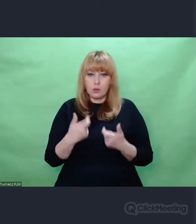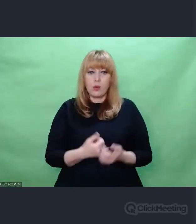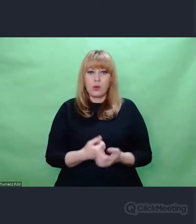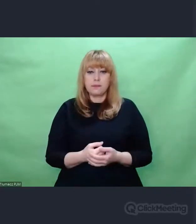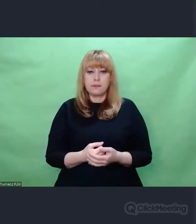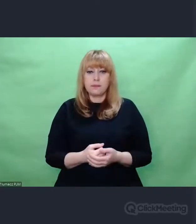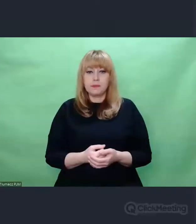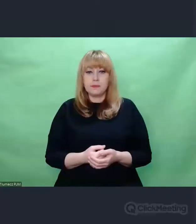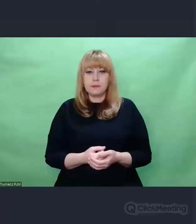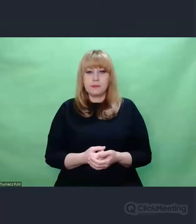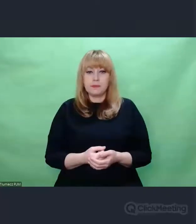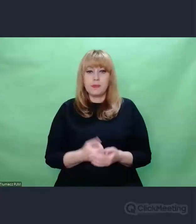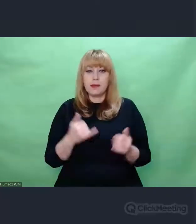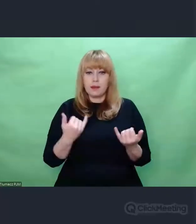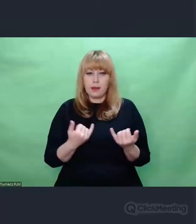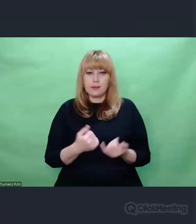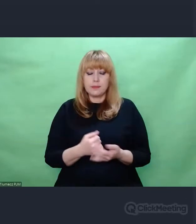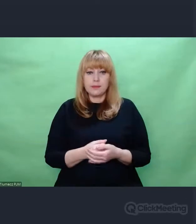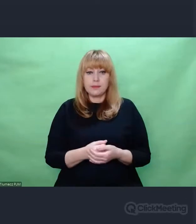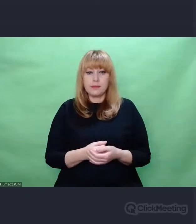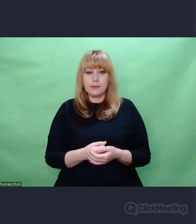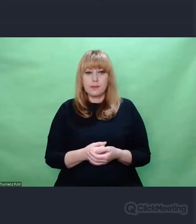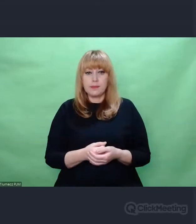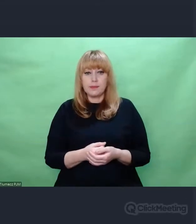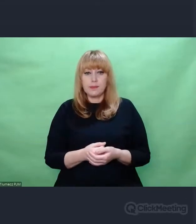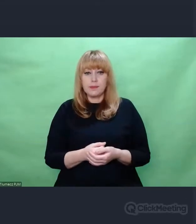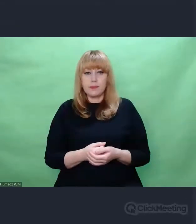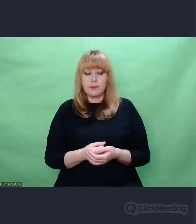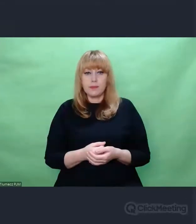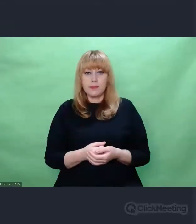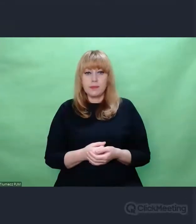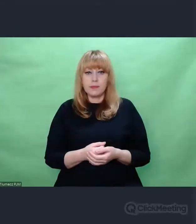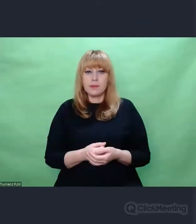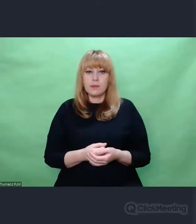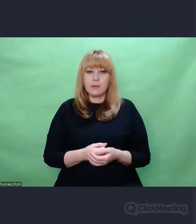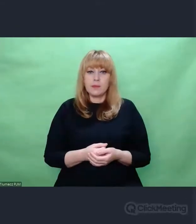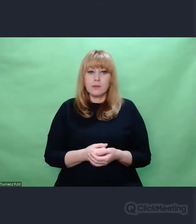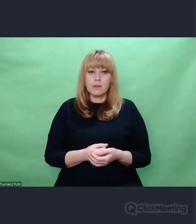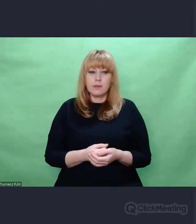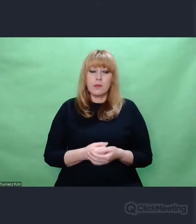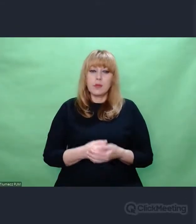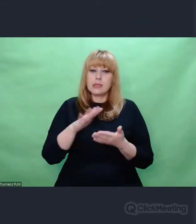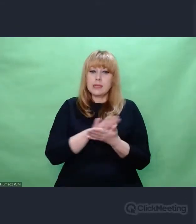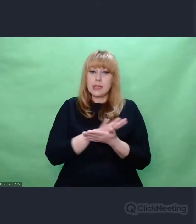W taki sposób, że zeskanowane obrazy przełożyłem na dźwięk